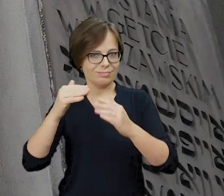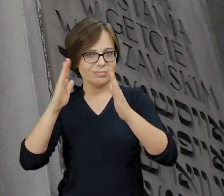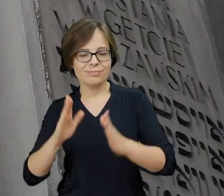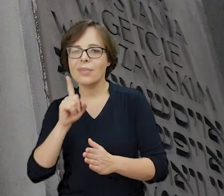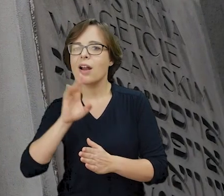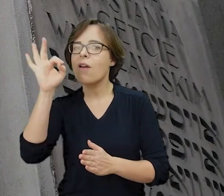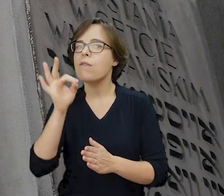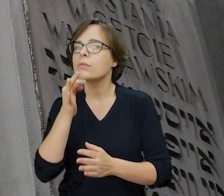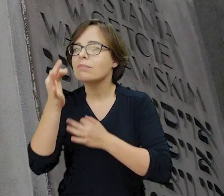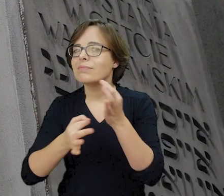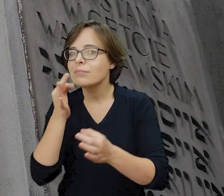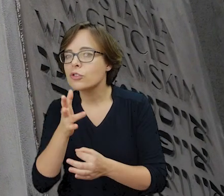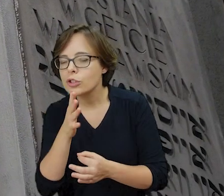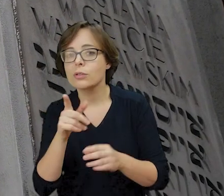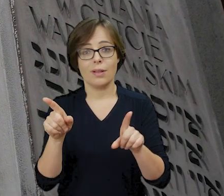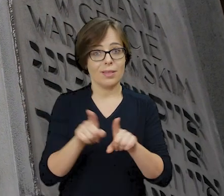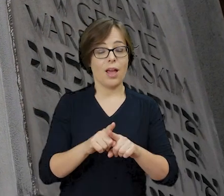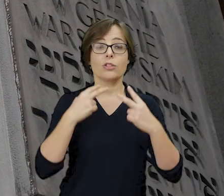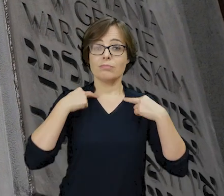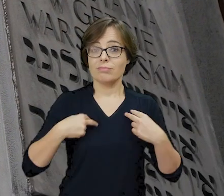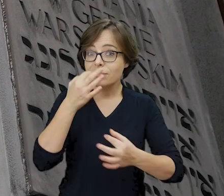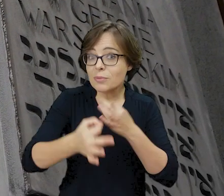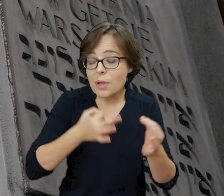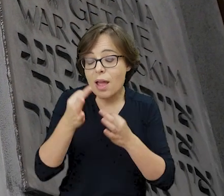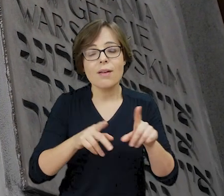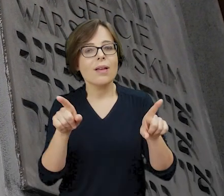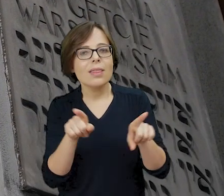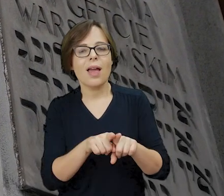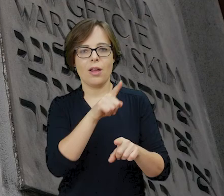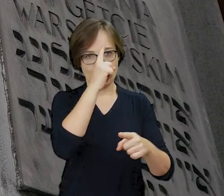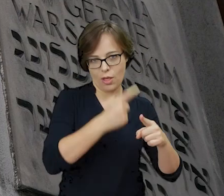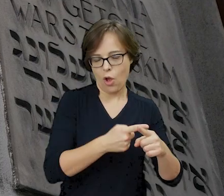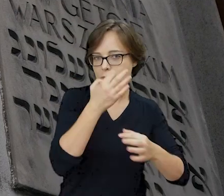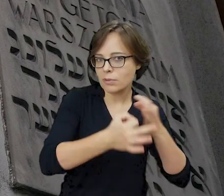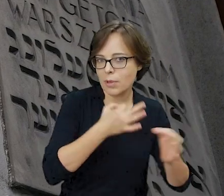pieśni protestantów, modlitwy katolików oraz codzienne rozmowy w językach jidysz i polskim.